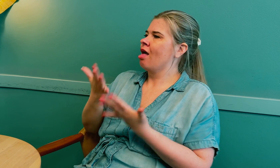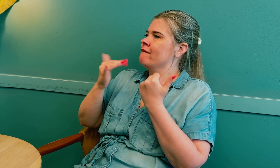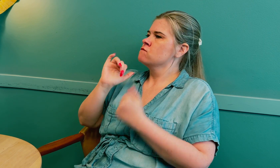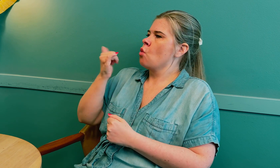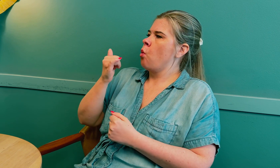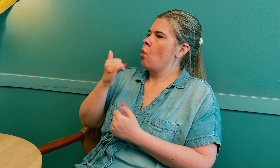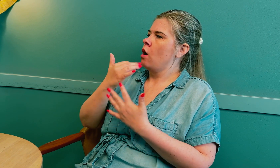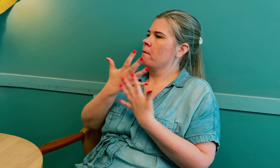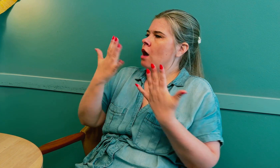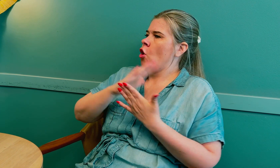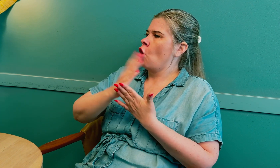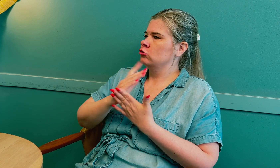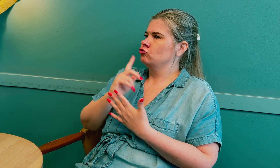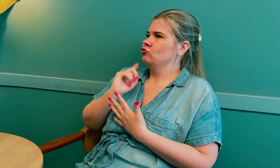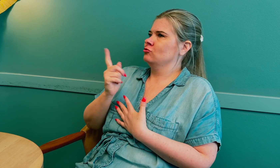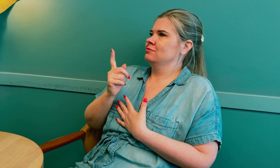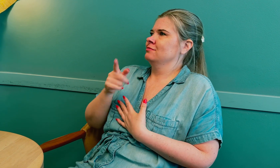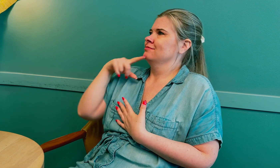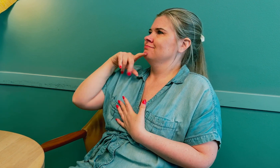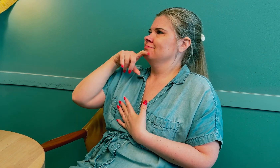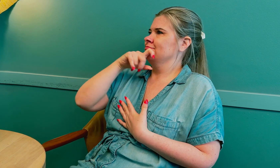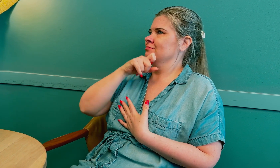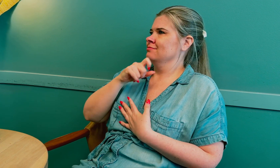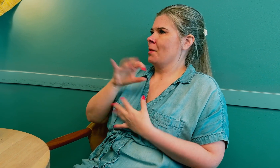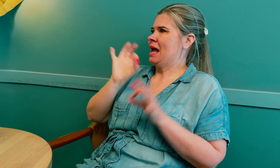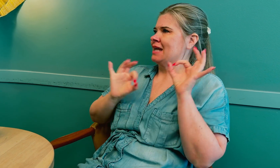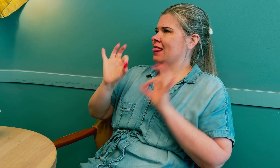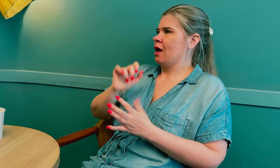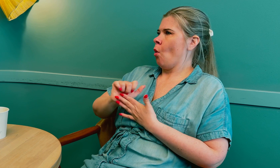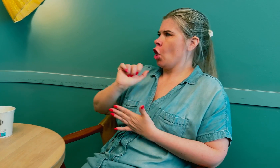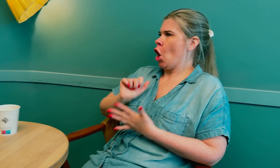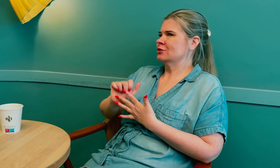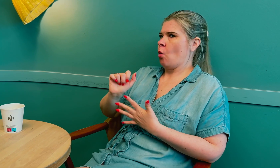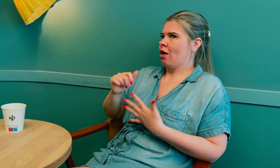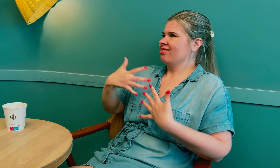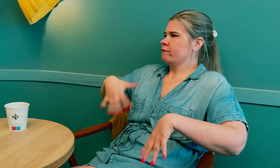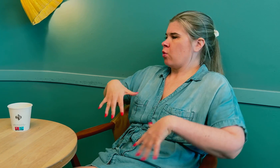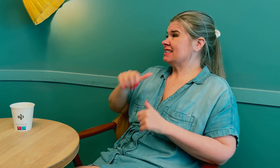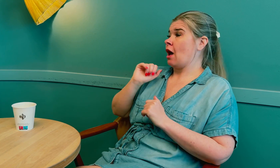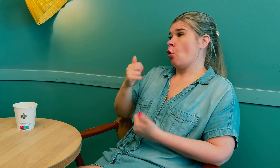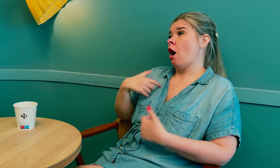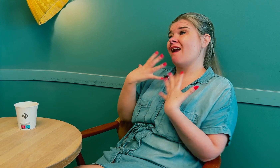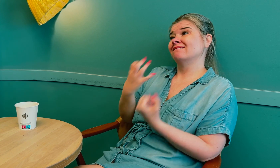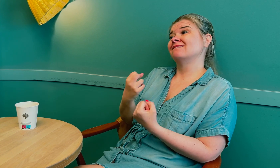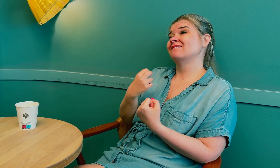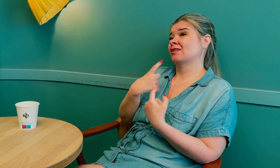Det er ikke lett for mange tolker, for det er kompliserte medisinske uttrykk. De blir nervøse.